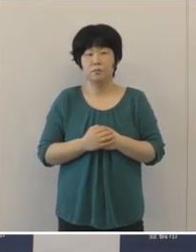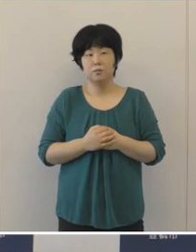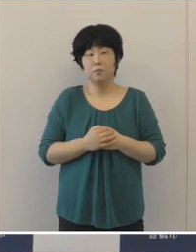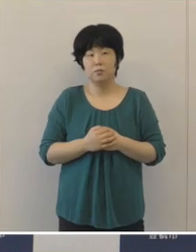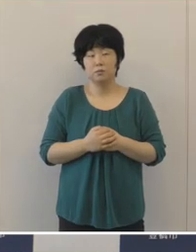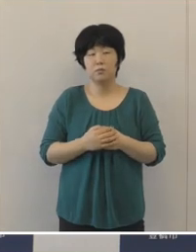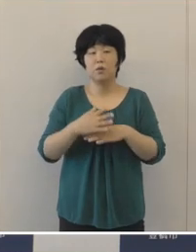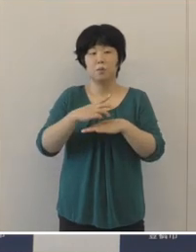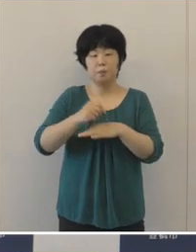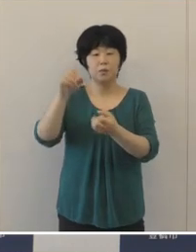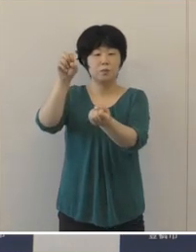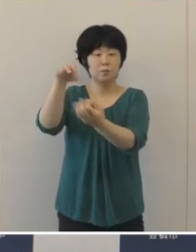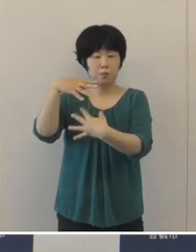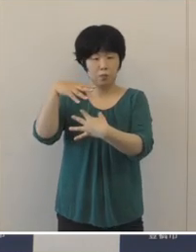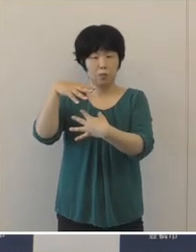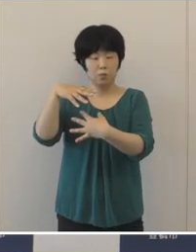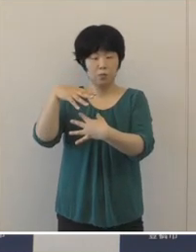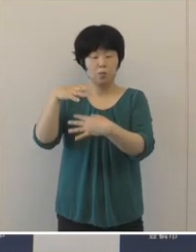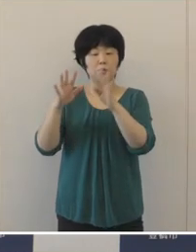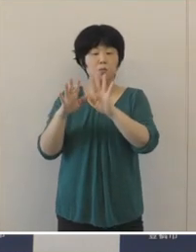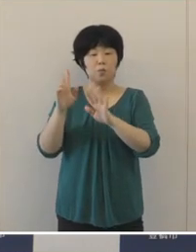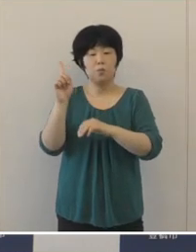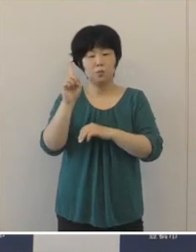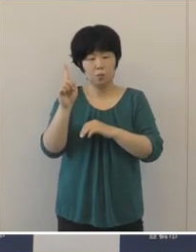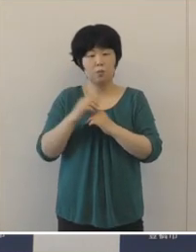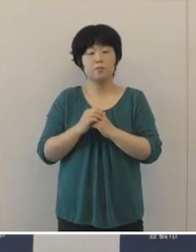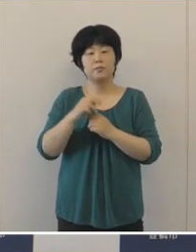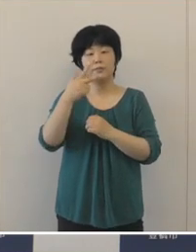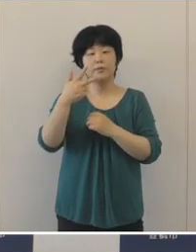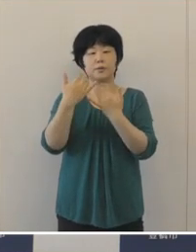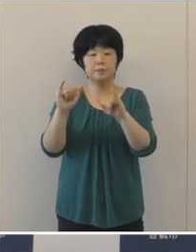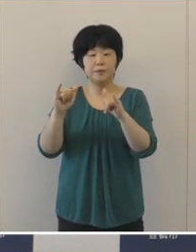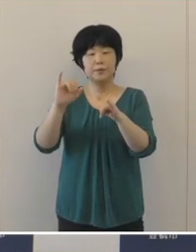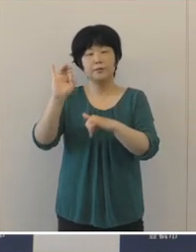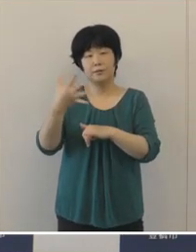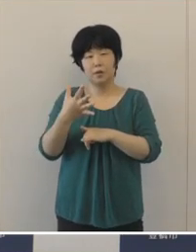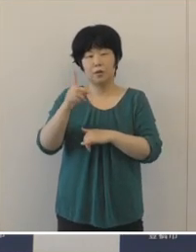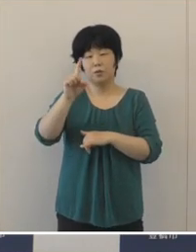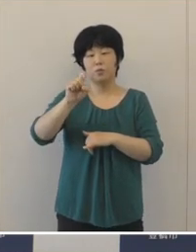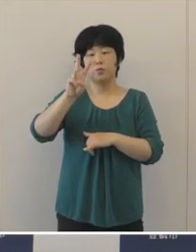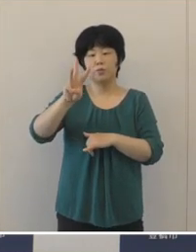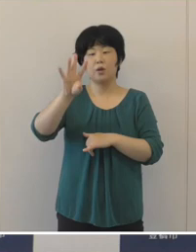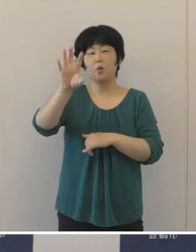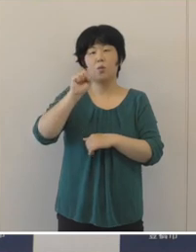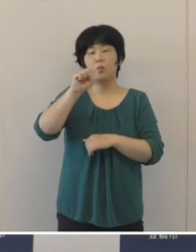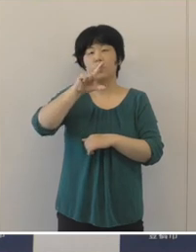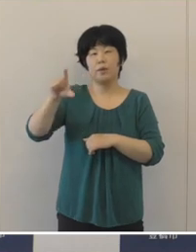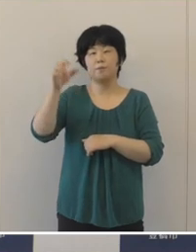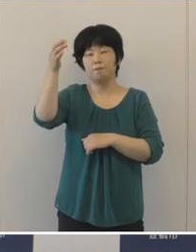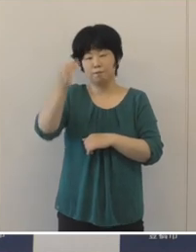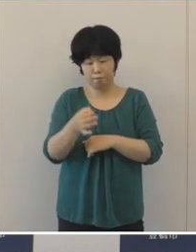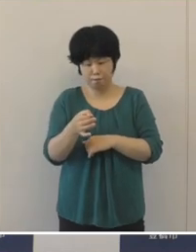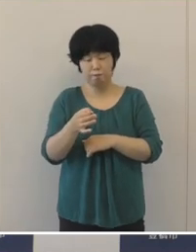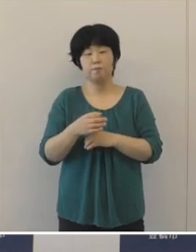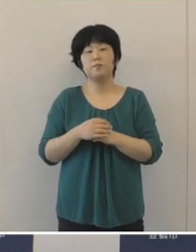歳入につきましては、市民税は13億円余、減収しました。